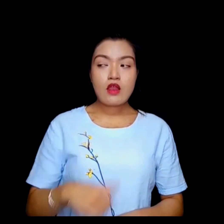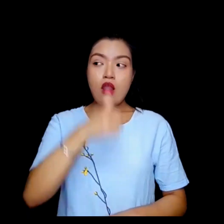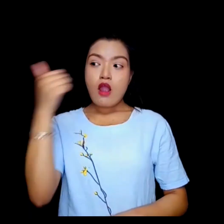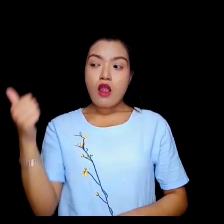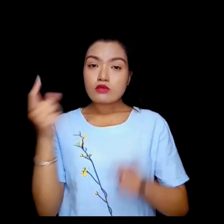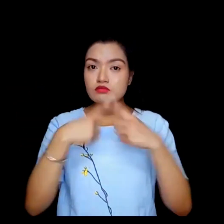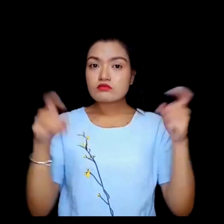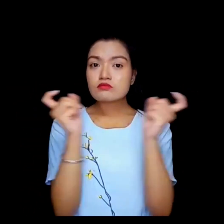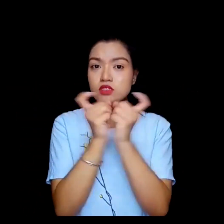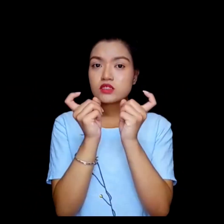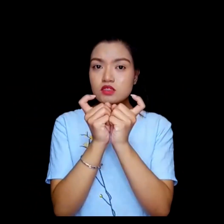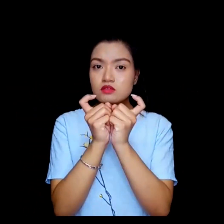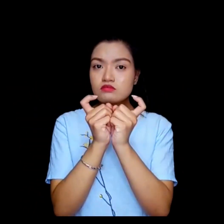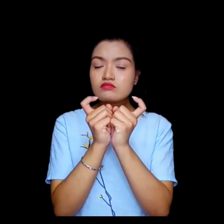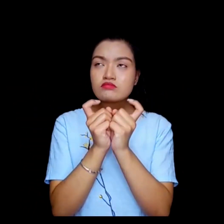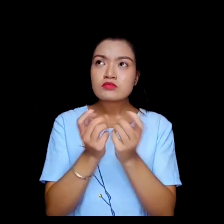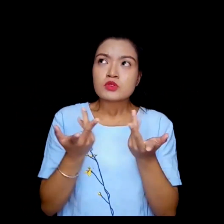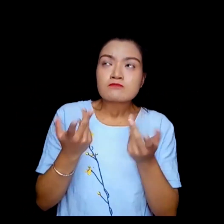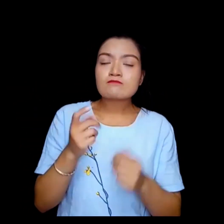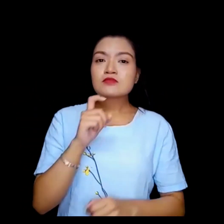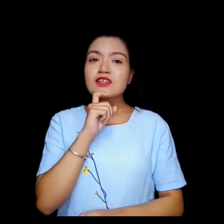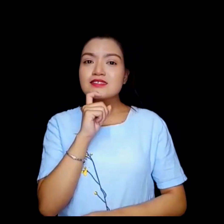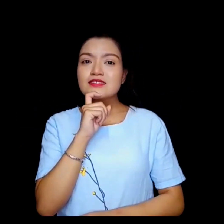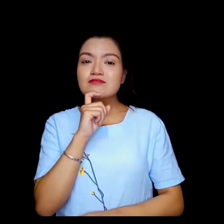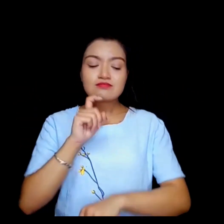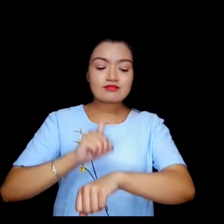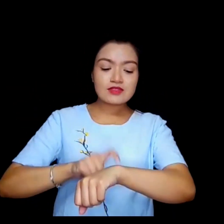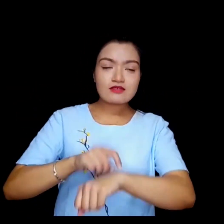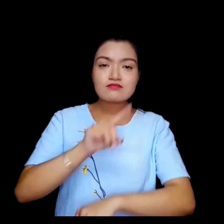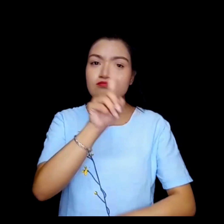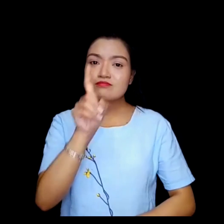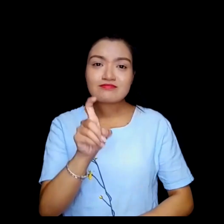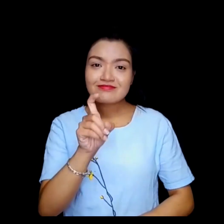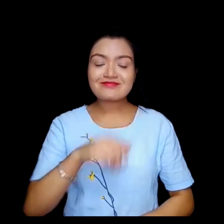अर्को बौठक कुन गते ?